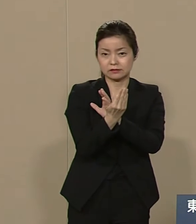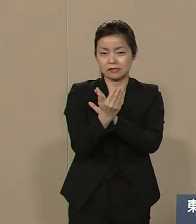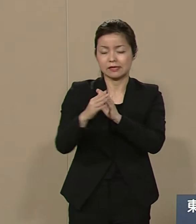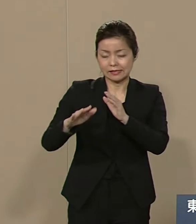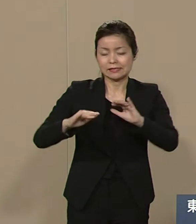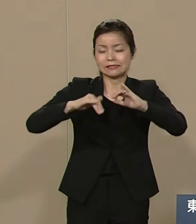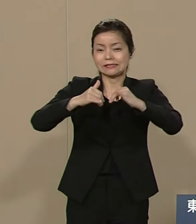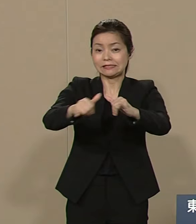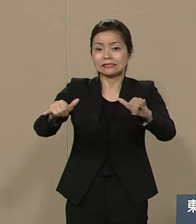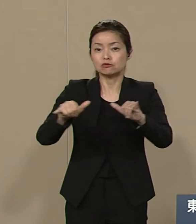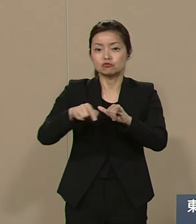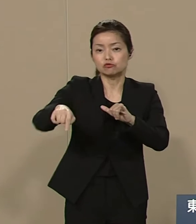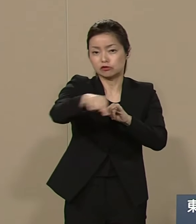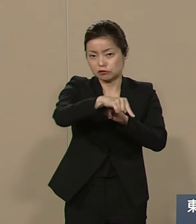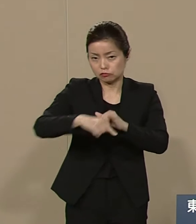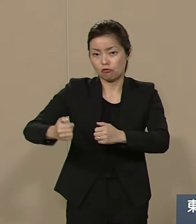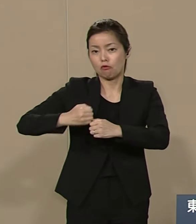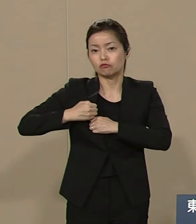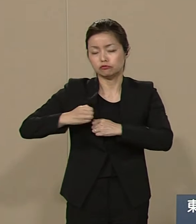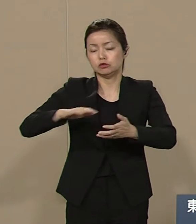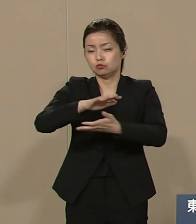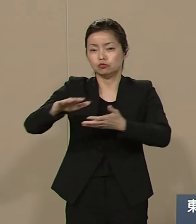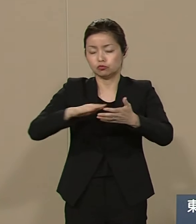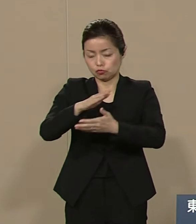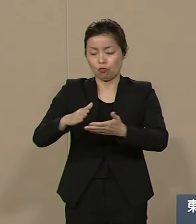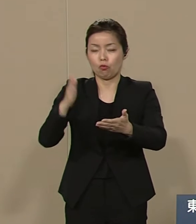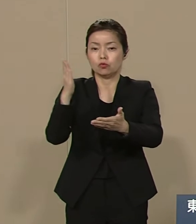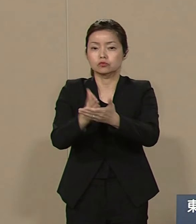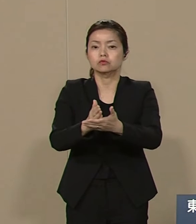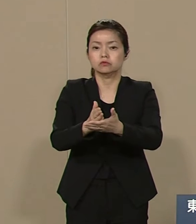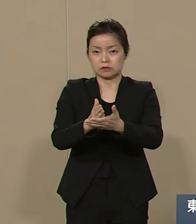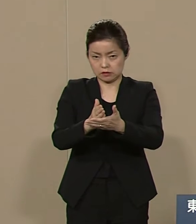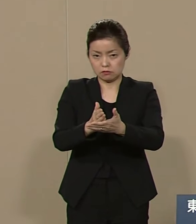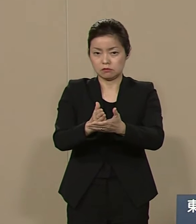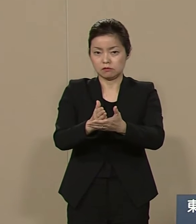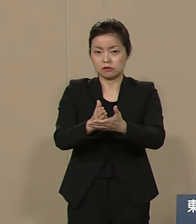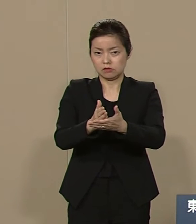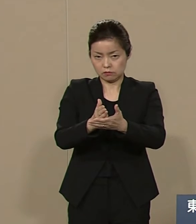暴力犯罪を撲滅し 国際社会を大きく統合し